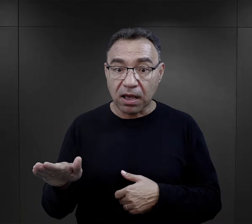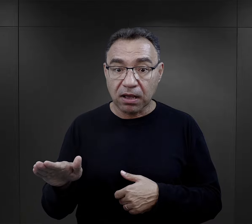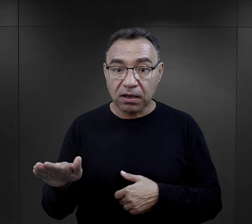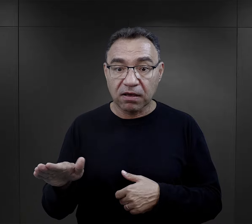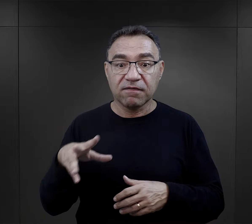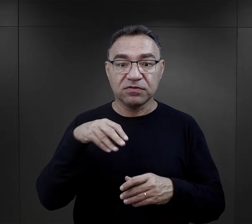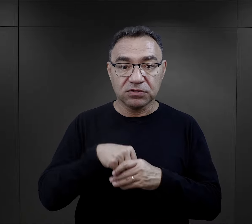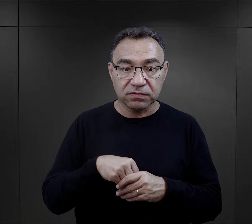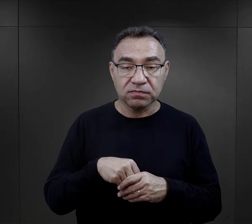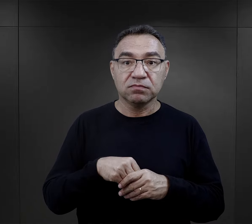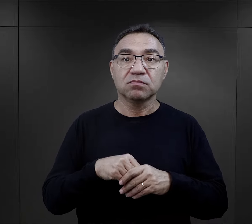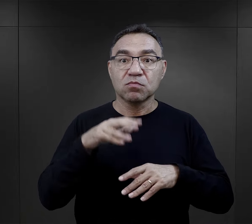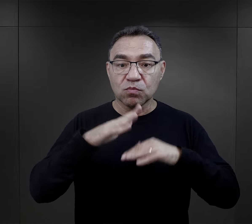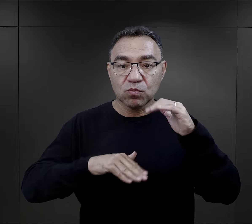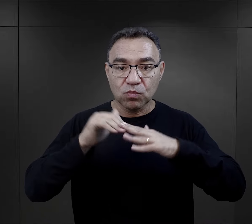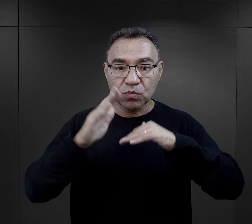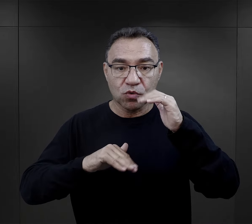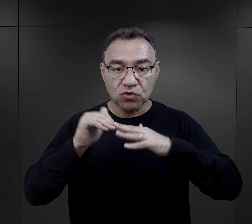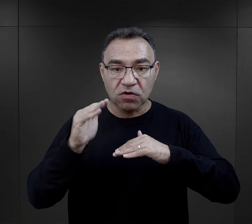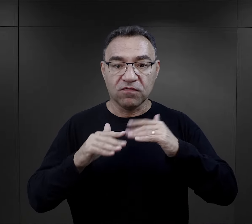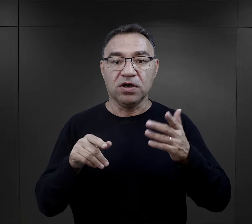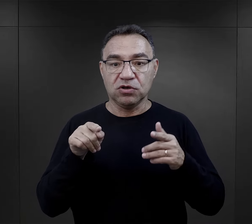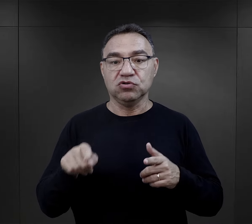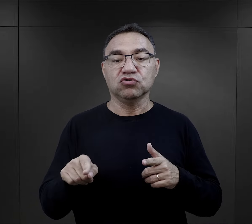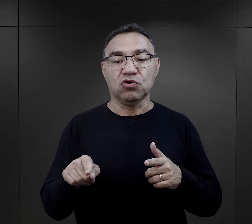mieli kwalifikacje związane z budową,